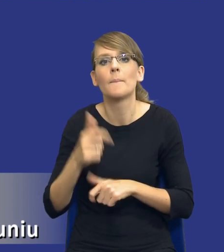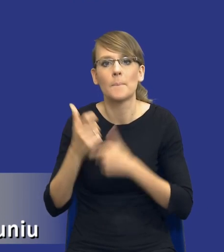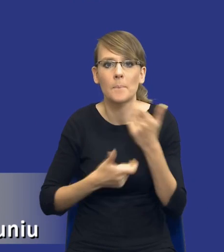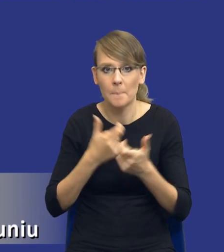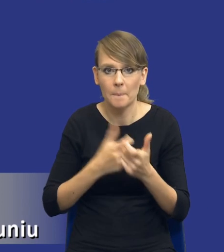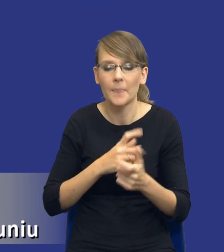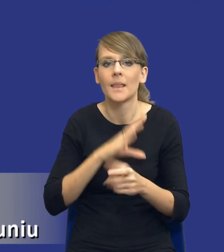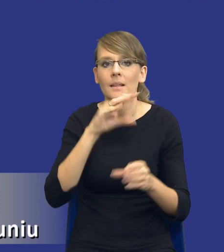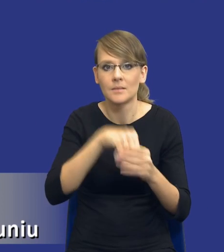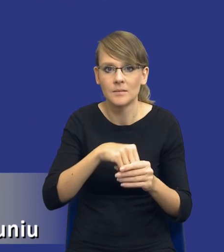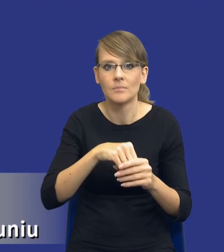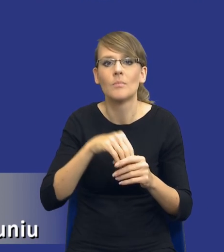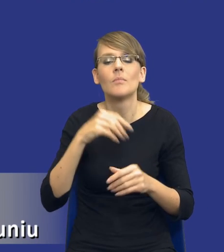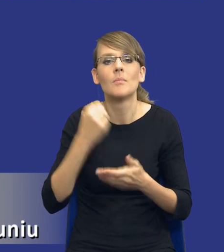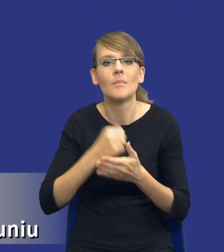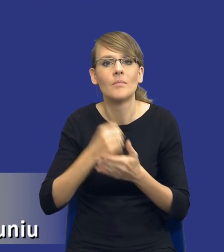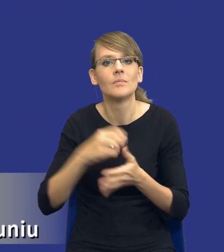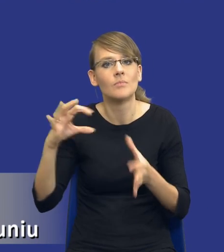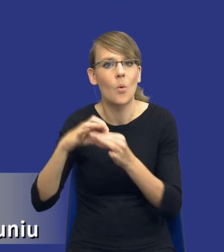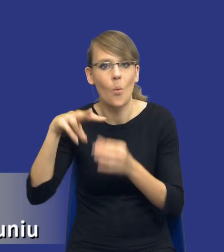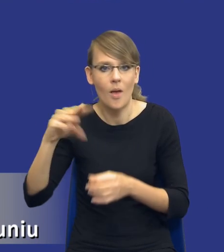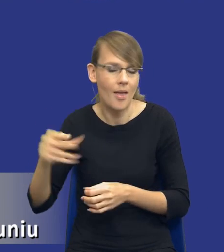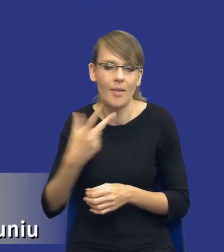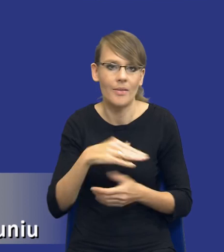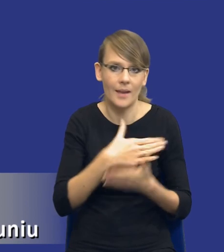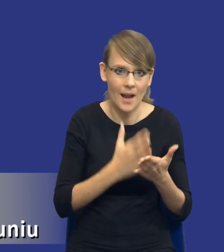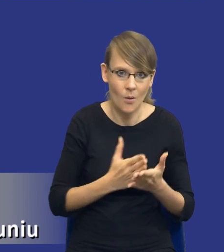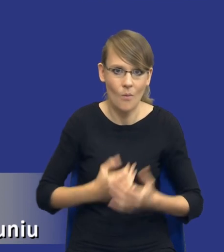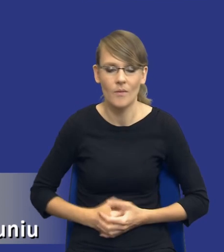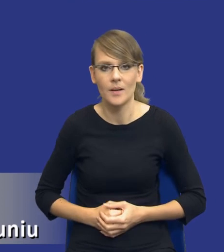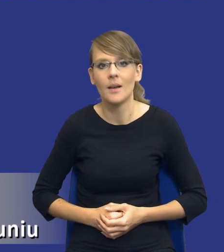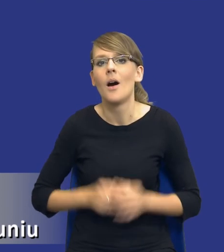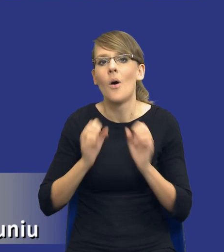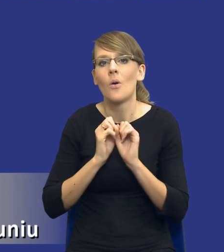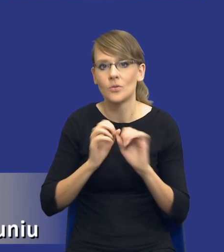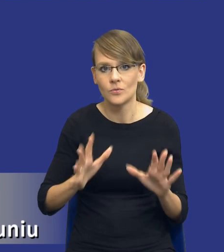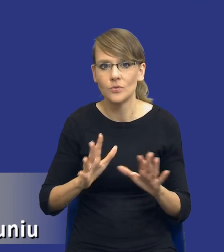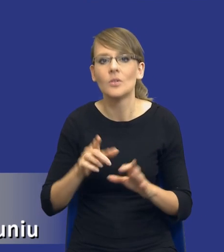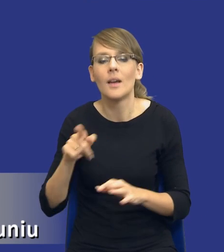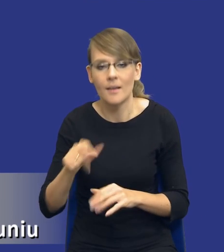w postępowaniach właśnie unijnych, a nie w postępowaniach krajowych. Oczywiście jest to uzasadnione tym, że w